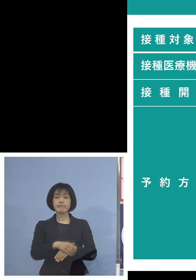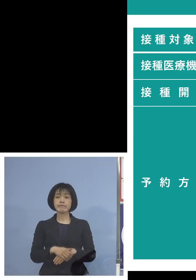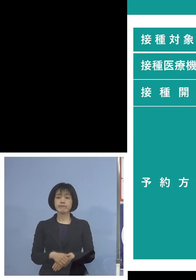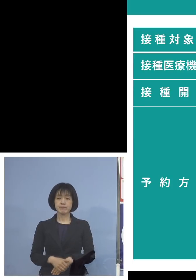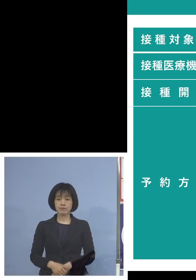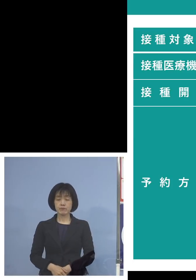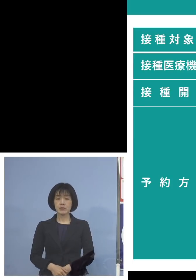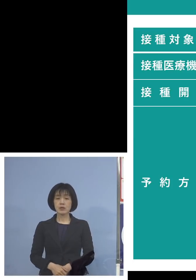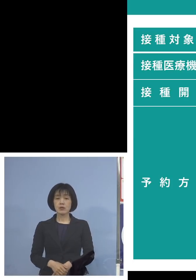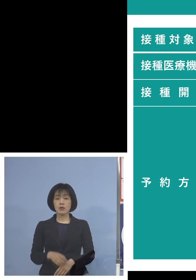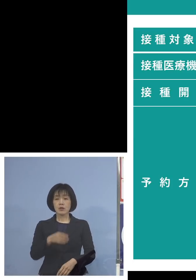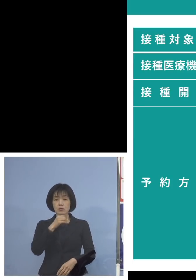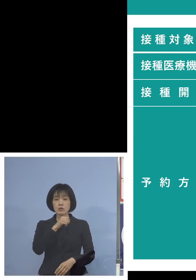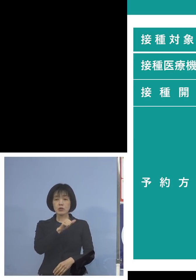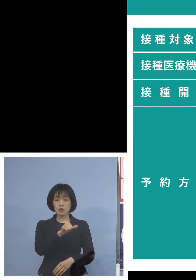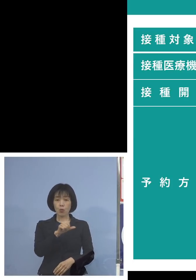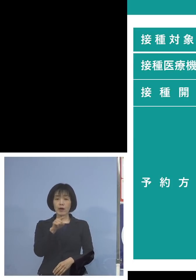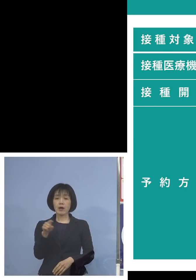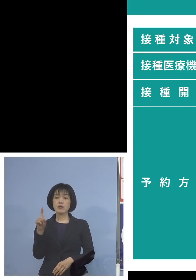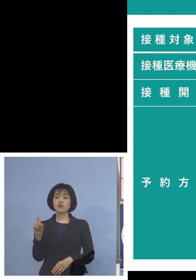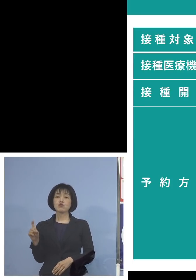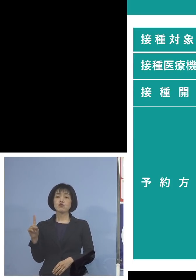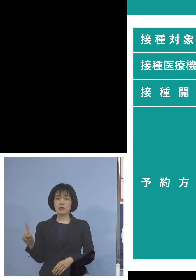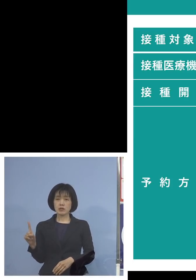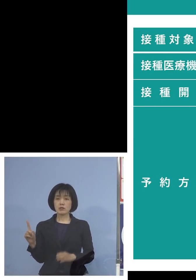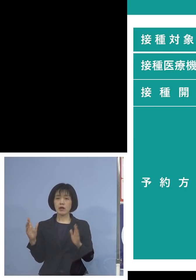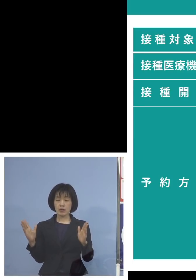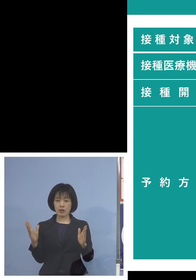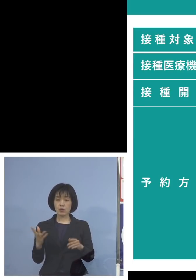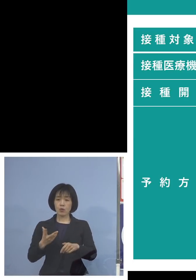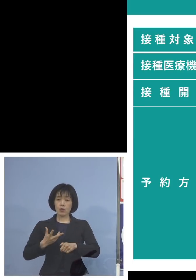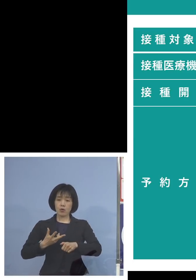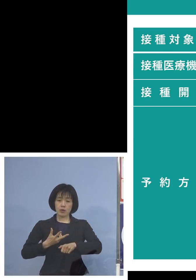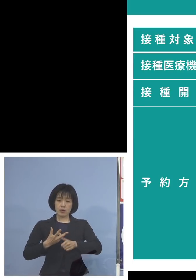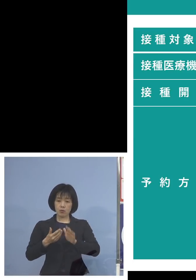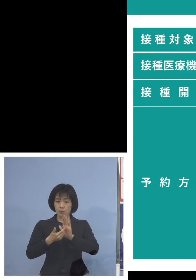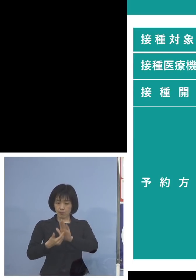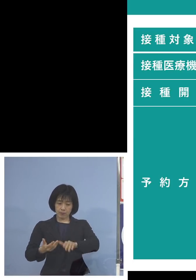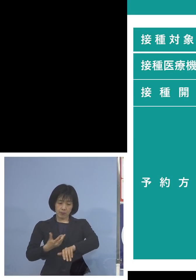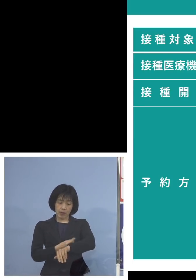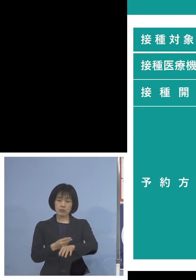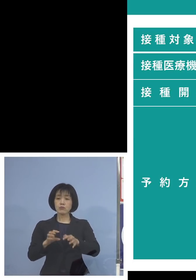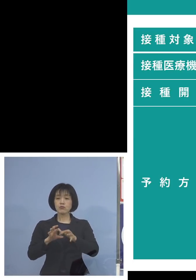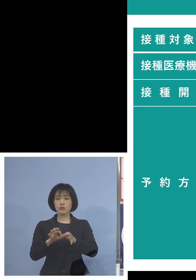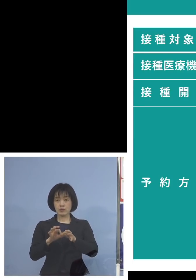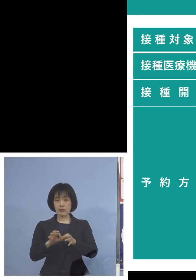5歳から11歳の新型コロナワクチンの 接種についてということで